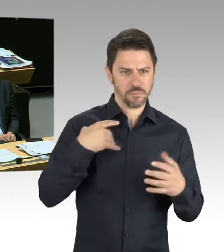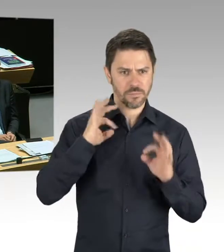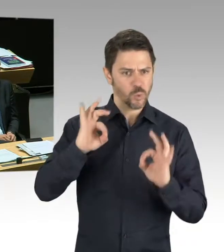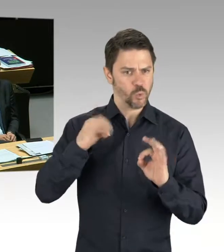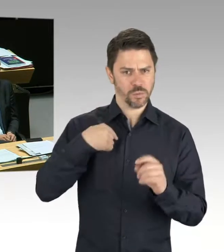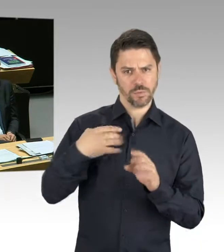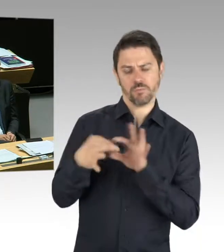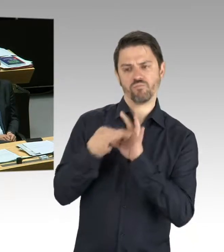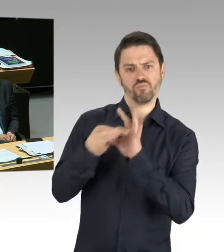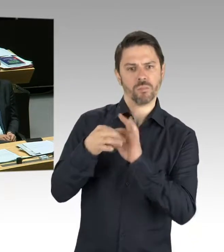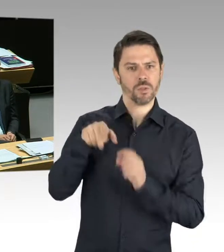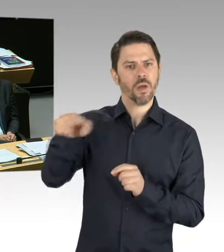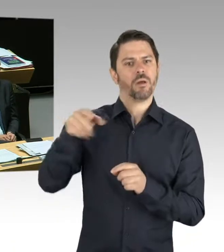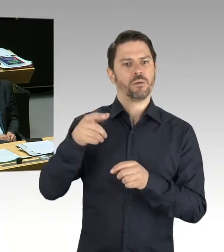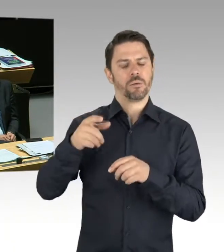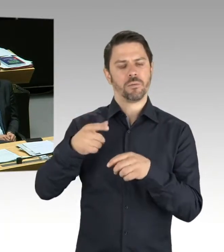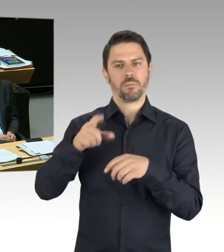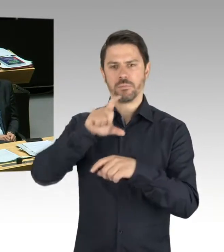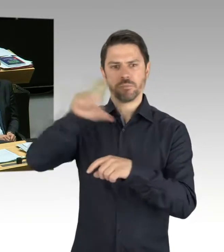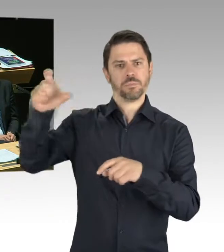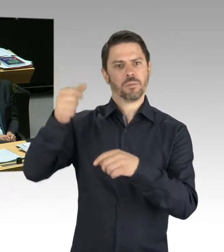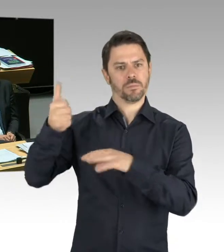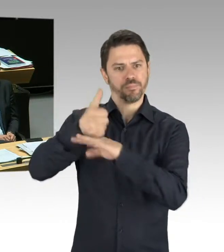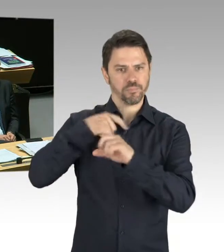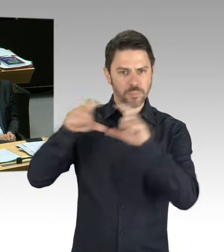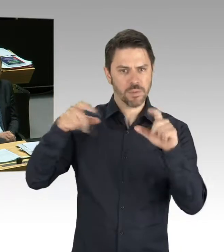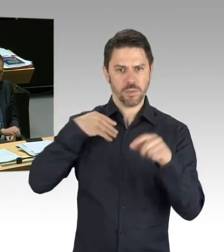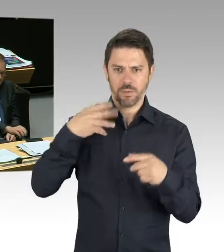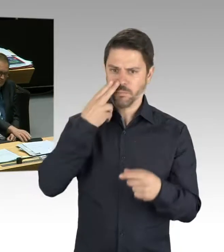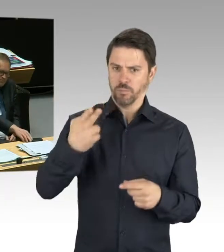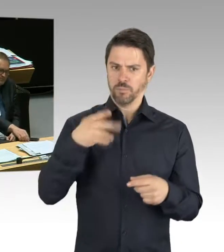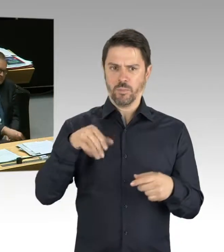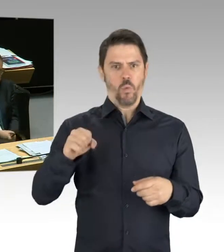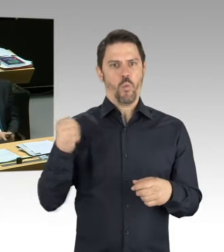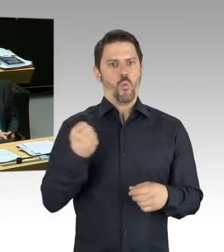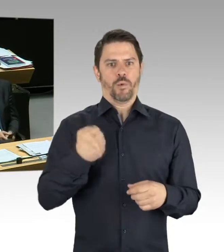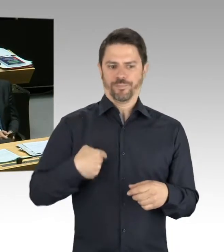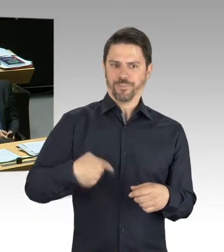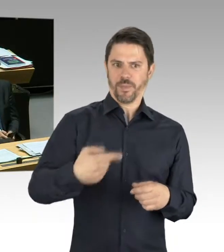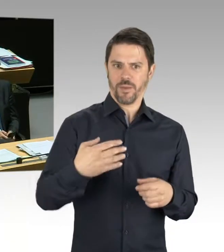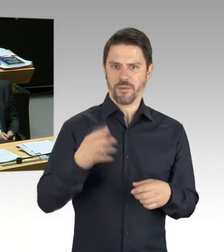den Ausstieg aus den fossilen Brennstoffen zu bewältigen. Und ich bin mir sicher, dass die Unternehmensführung alles tut,